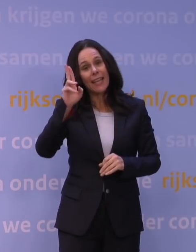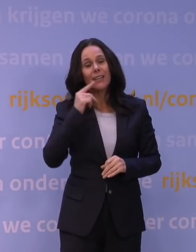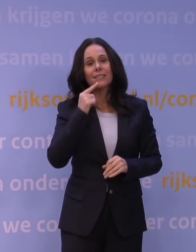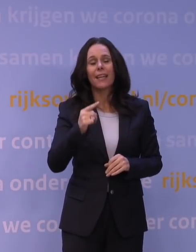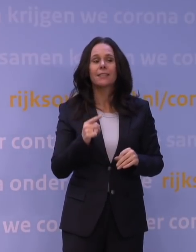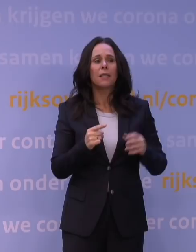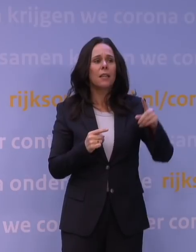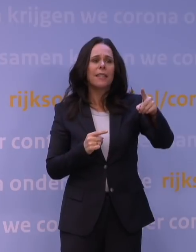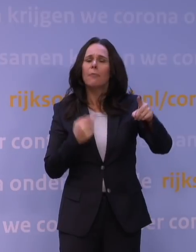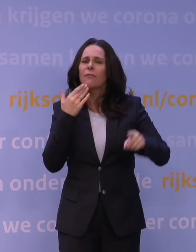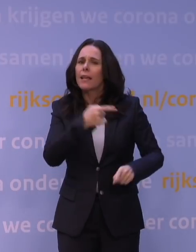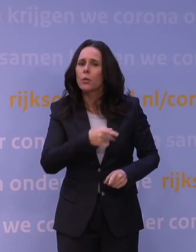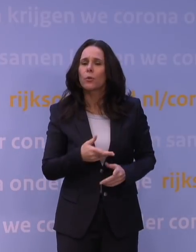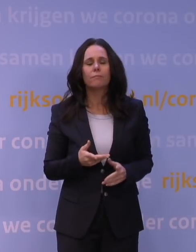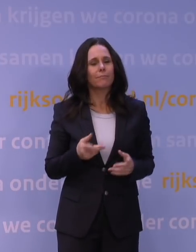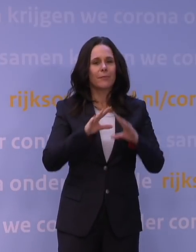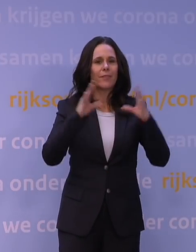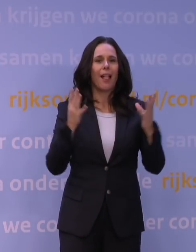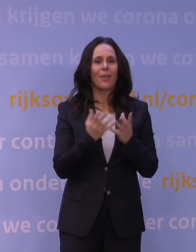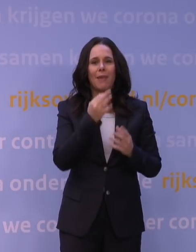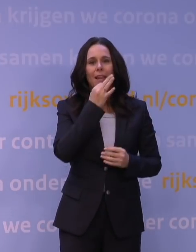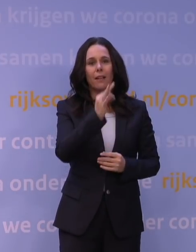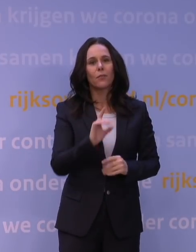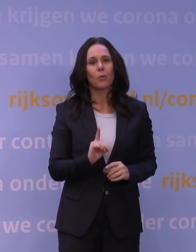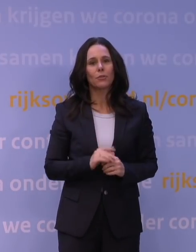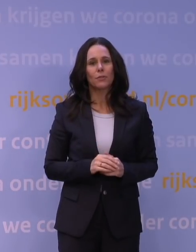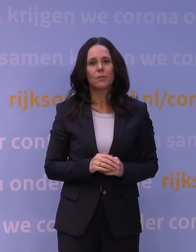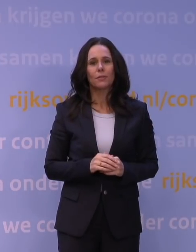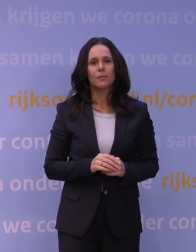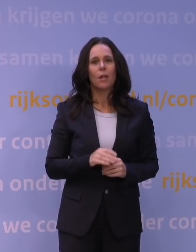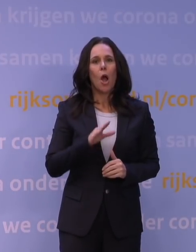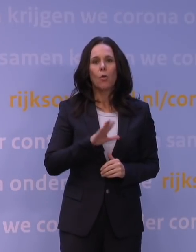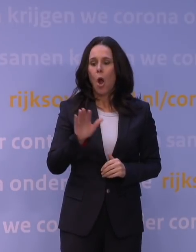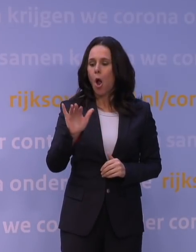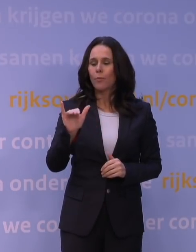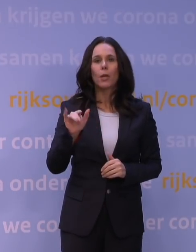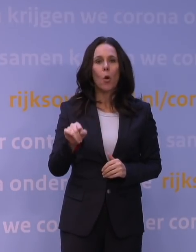Dus even mijn algemene antwoord is natuurlijk dat ook omikron, ook al gaat het heel erg snel,